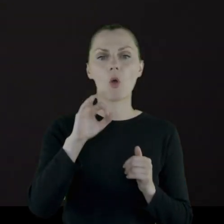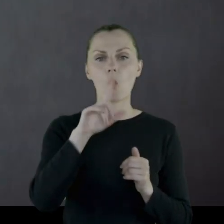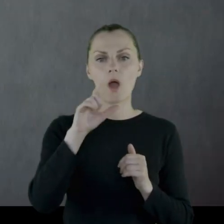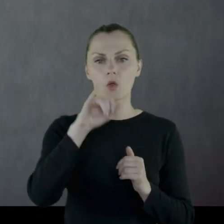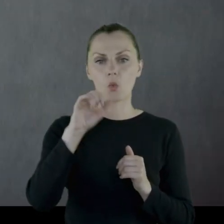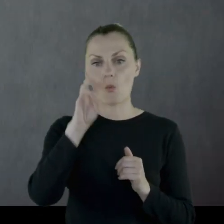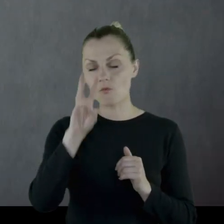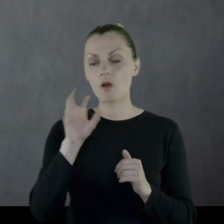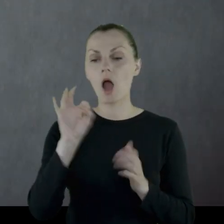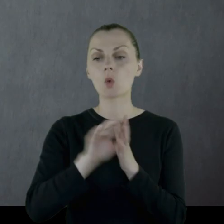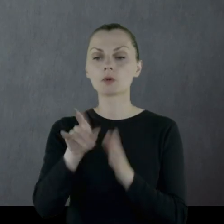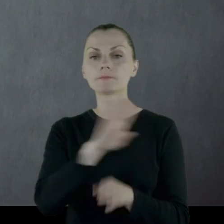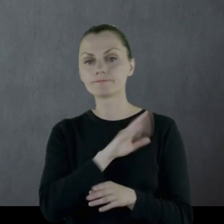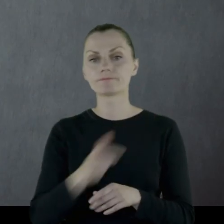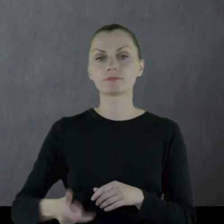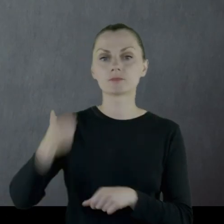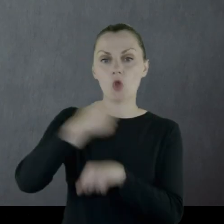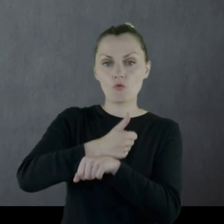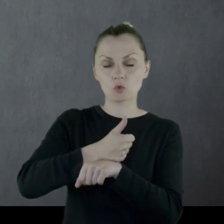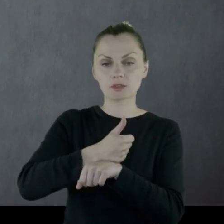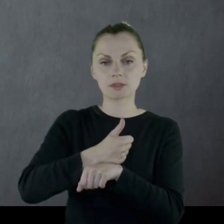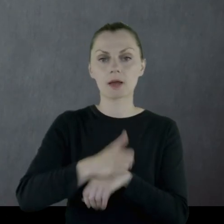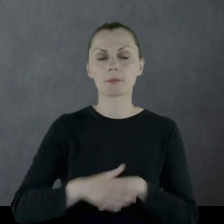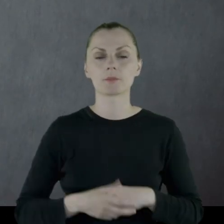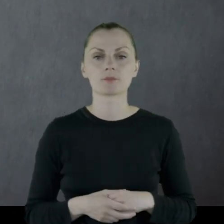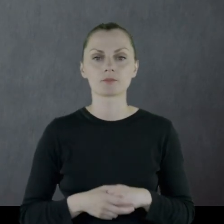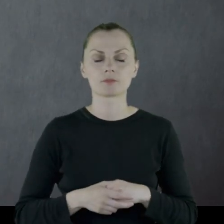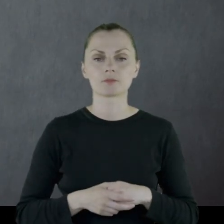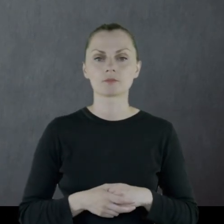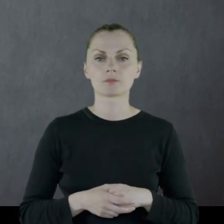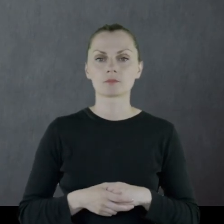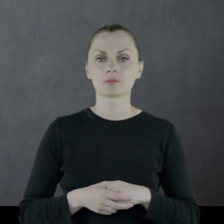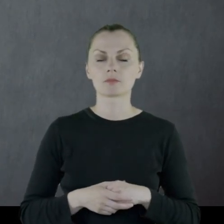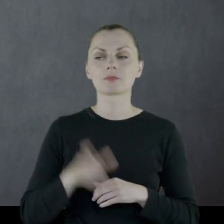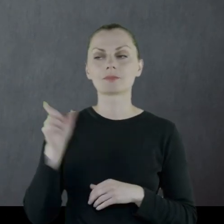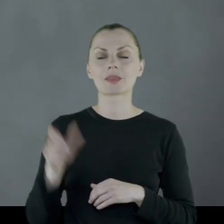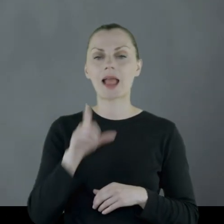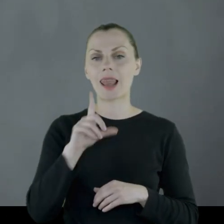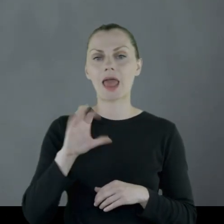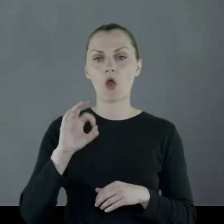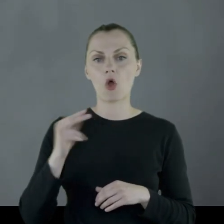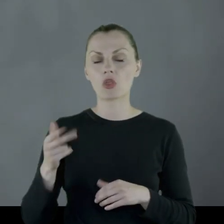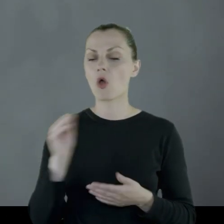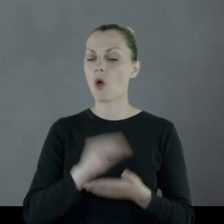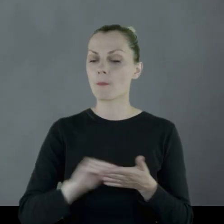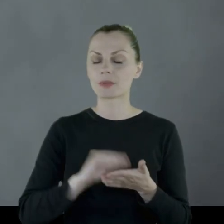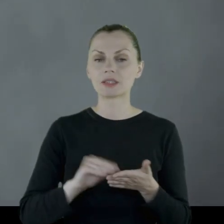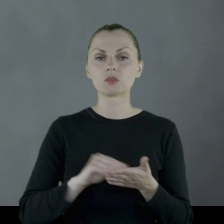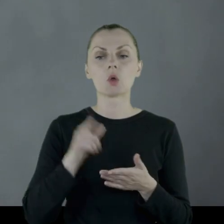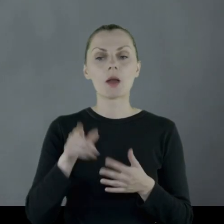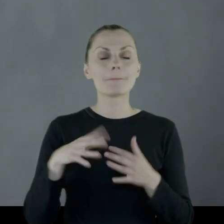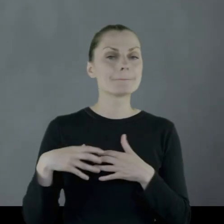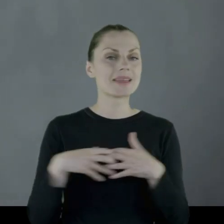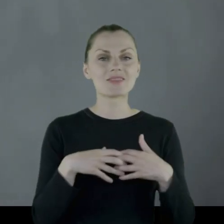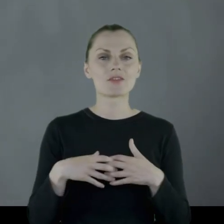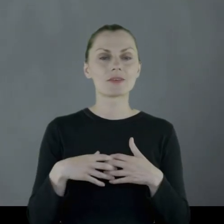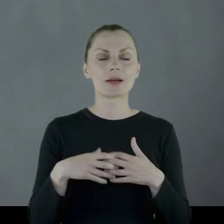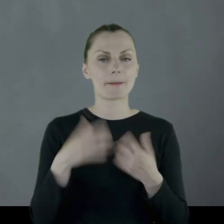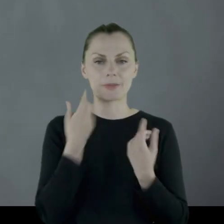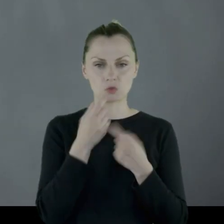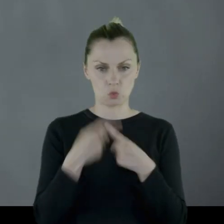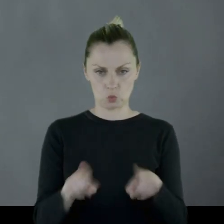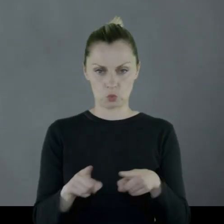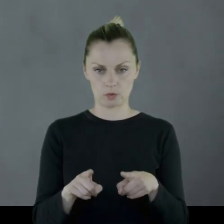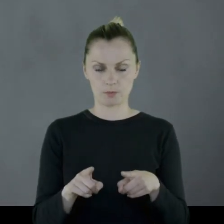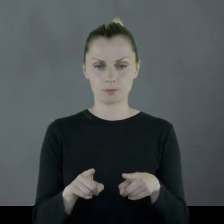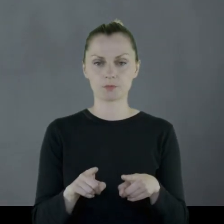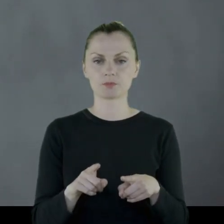gdzie ginie dowódca pułku i Leon opisuje tę bitwę w bardzo krótkich słowach: